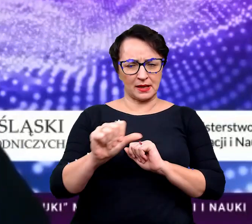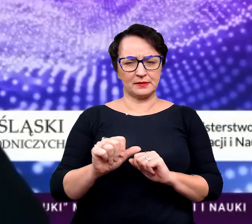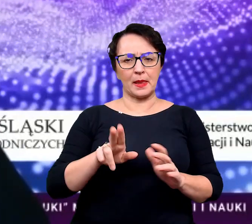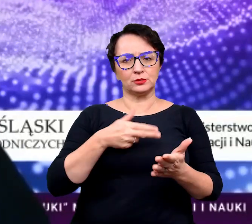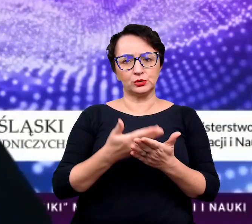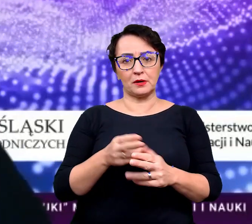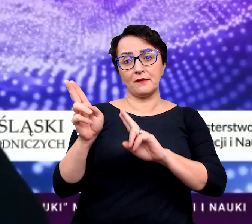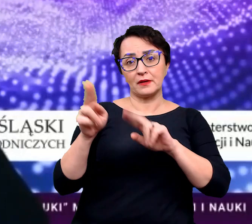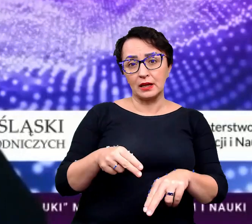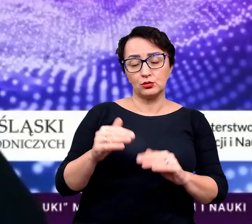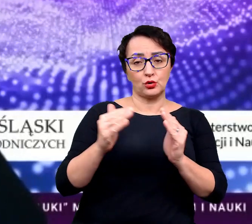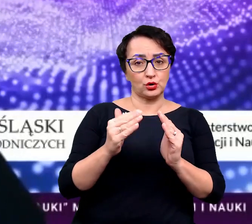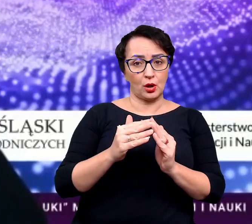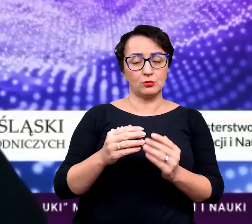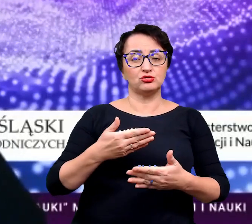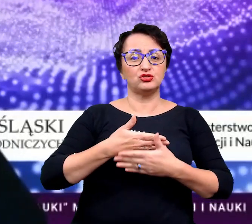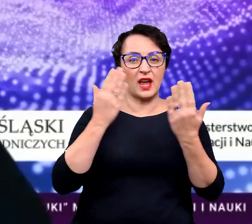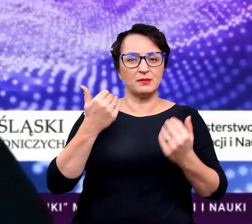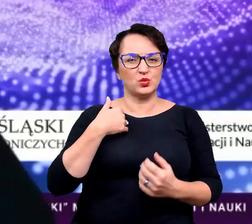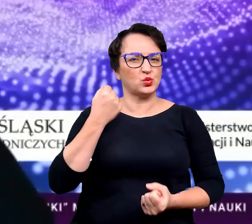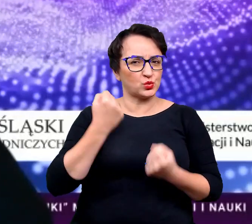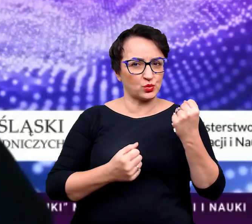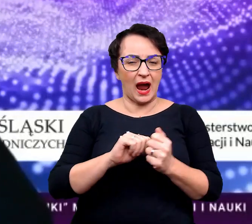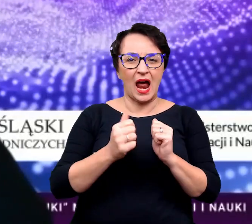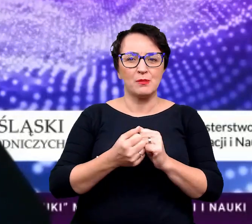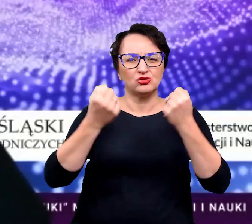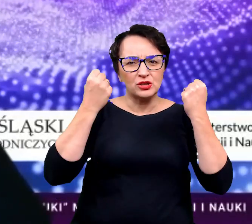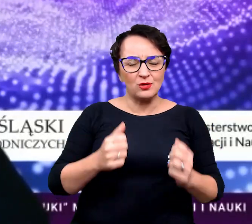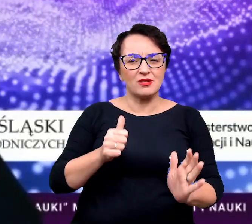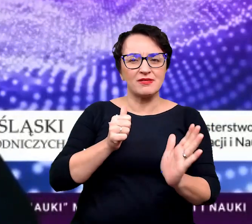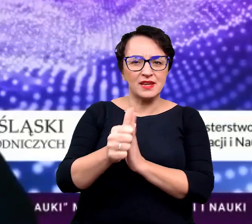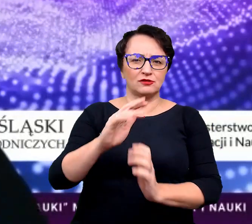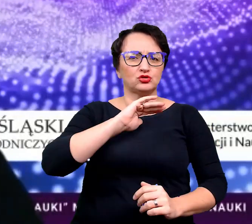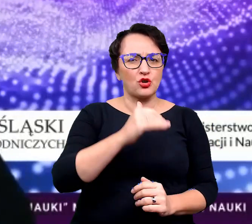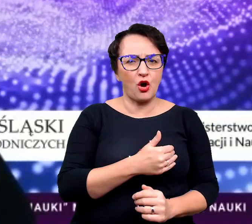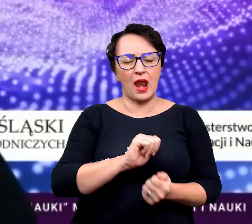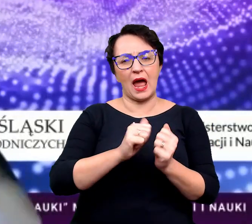że wracacie do domu po jakimś trudnym dniu albo ciężkim tygodniu w szkole albo w pracy